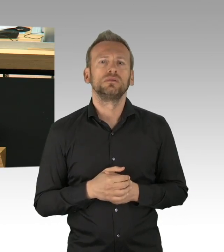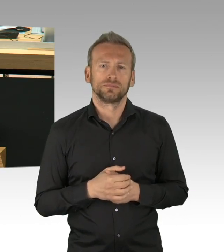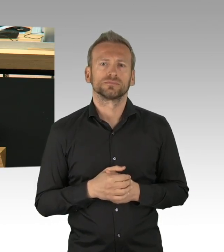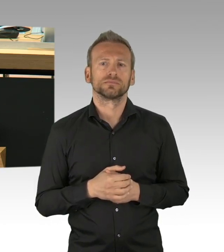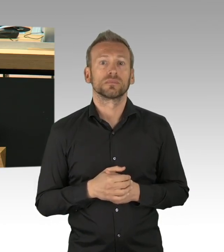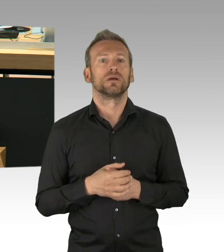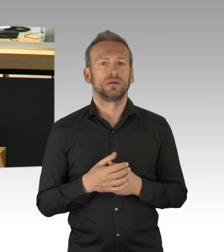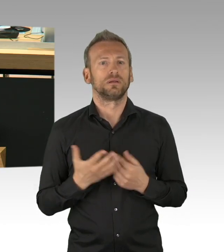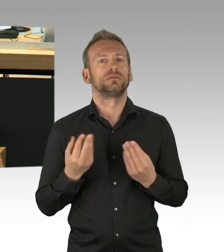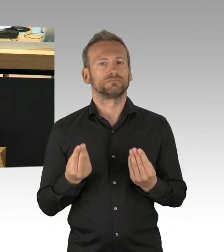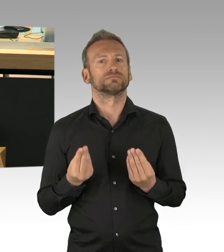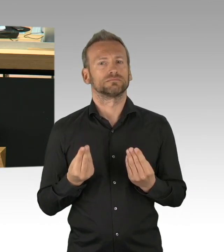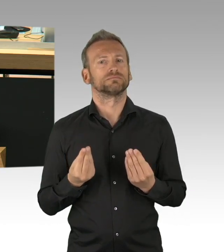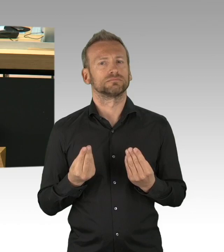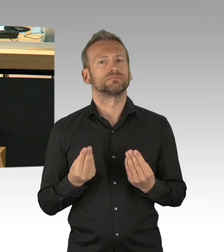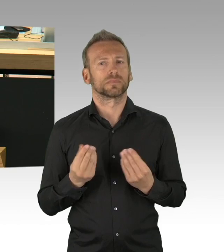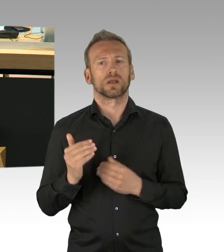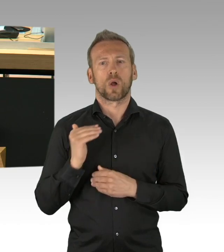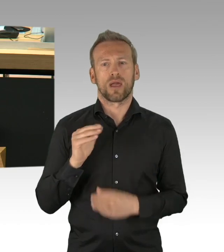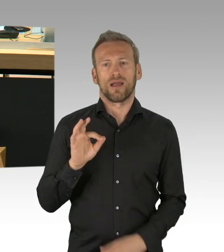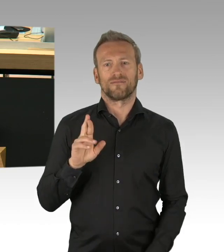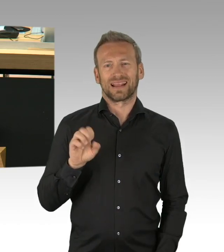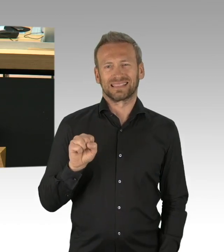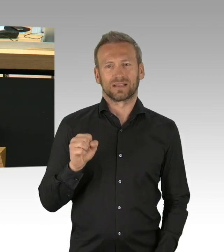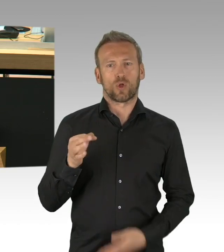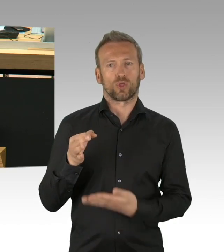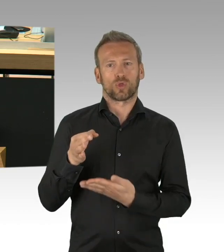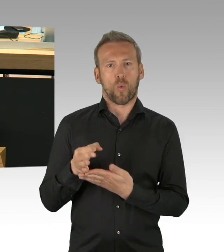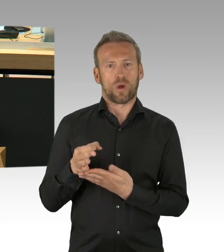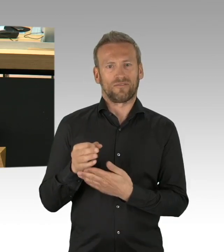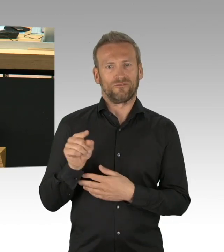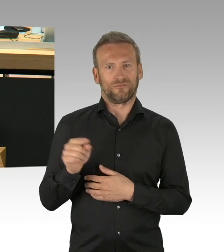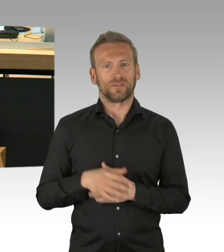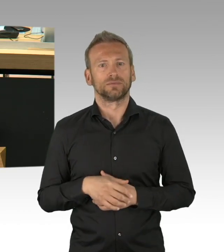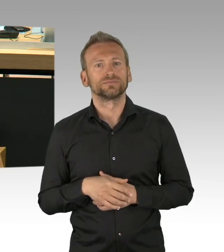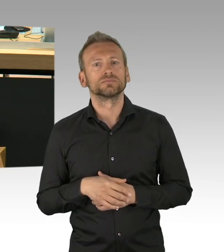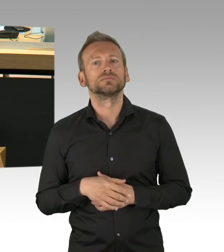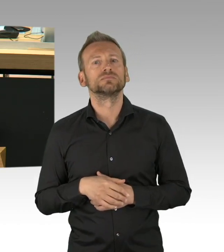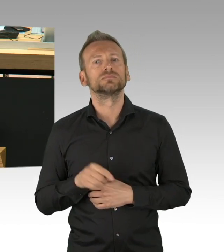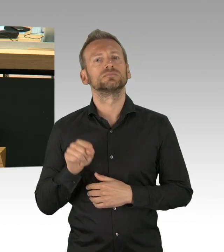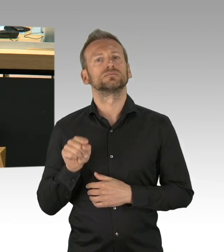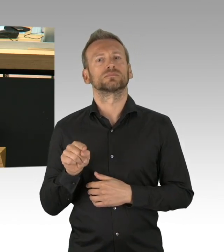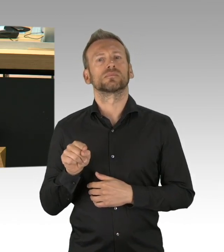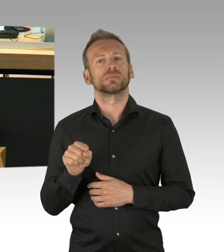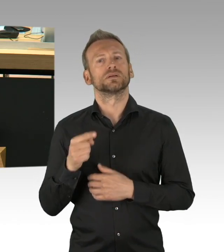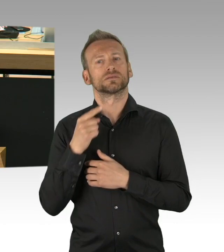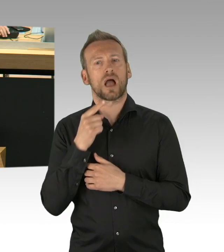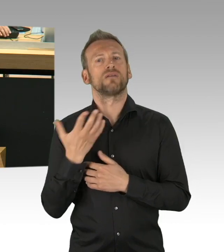Wir bestehen aus der Legislative, aus der Exekutive und der Judikative. Und das kommt auch nicht von ungefähr,